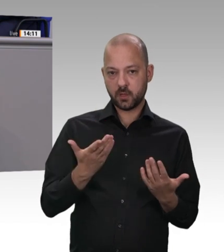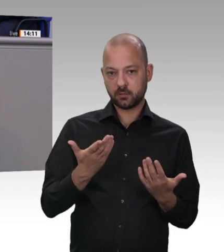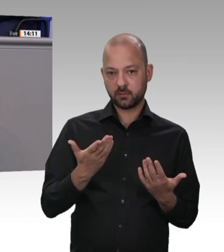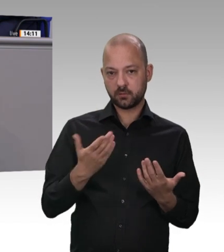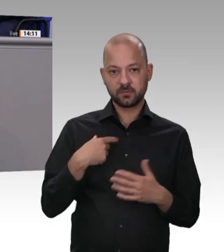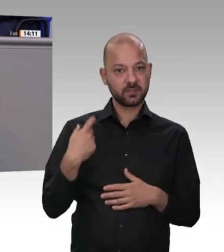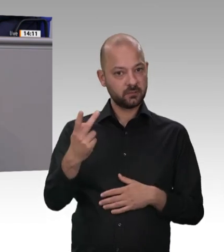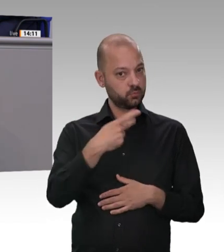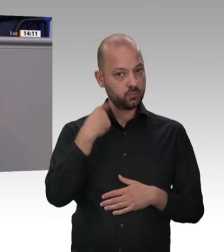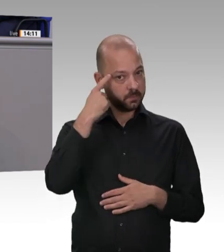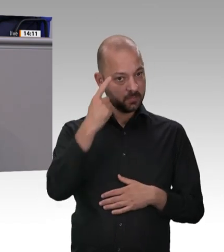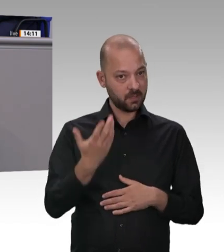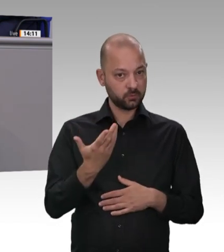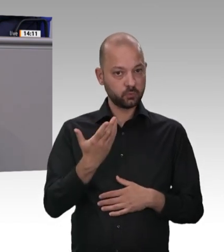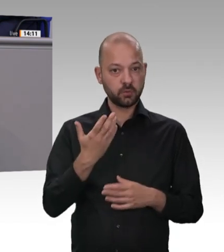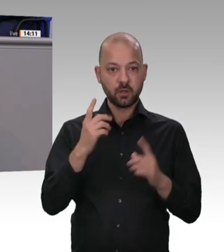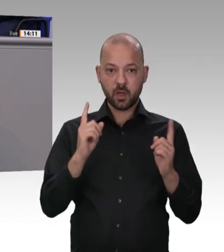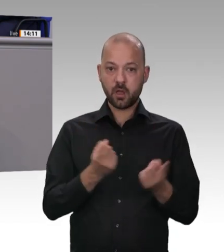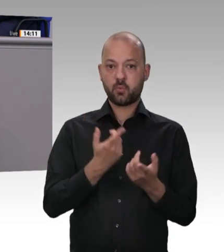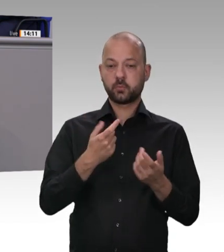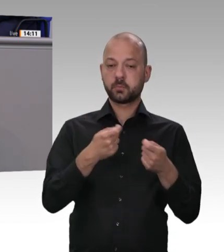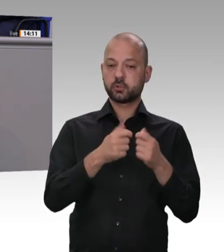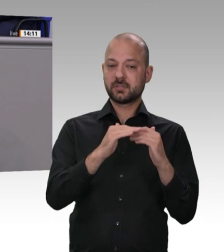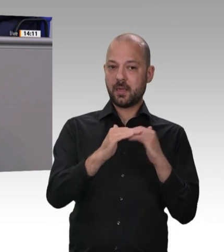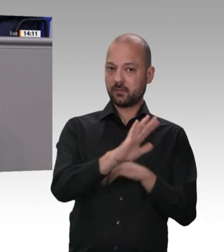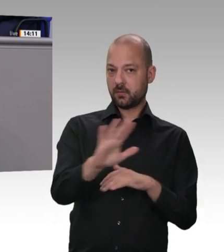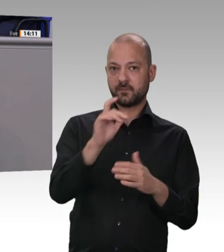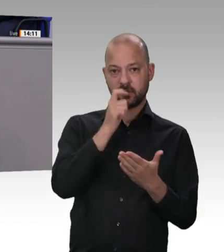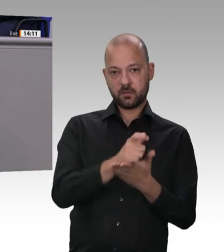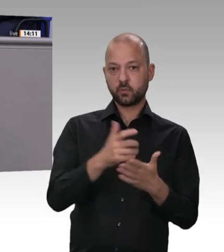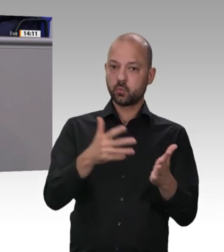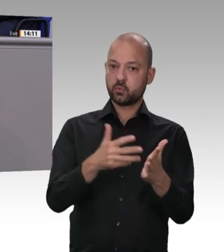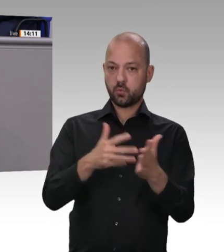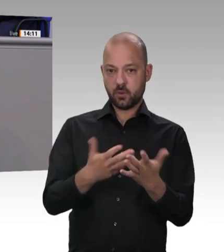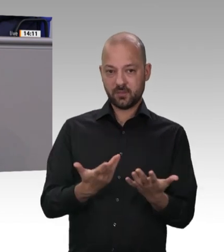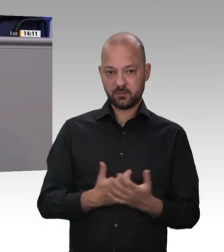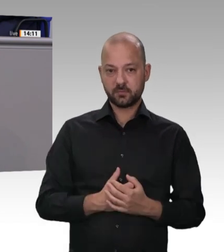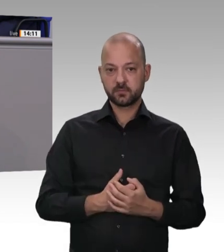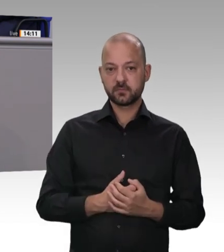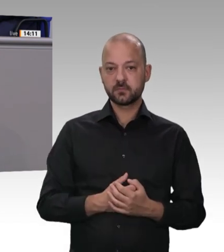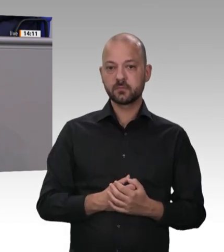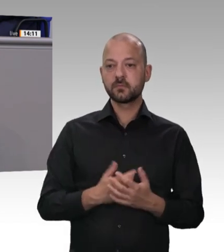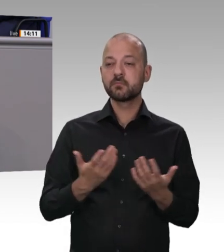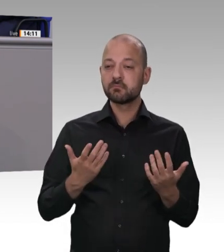ausgestattet, wie sie es sein müssten. Deshalb haben wir uns miteinander verständigt, dass es verpflichtende Prüfquoten für die gesamte Wirtschaft geben muss, weil